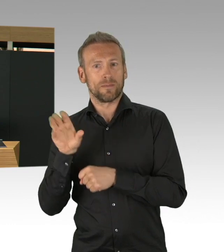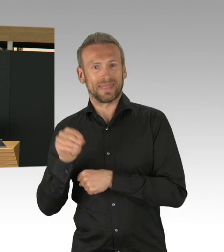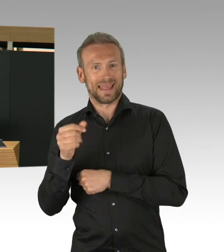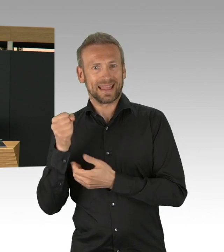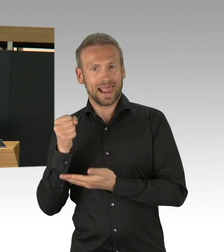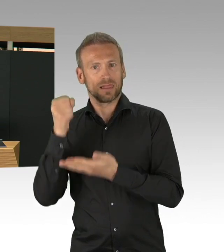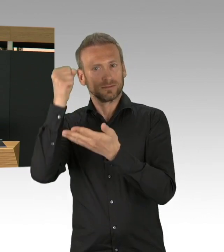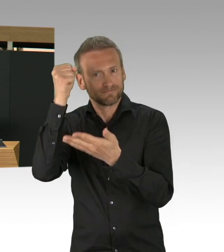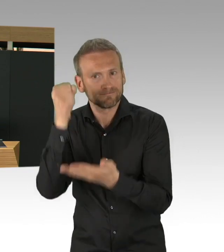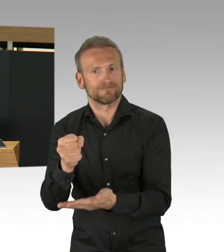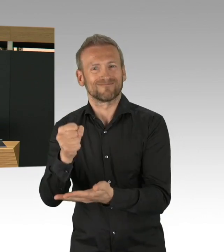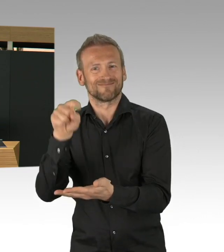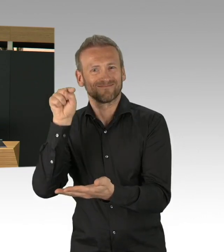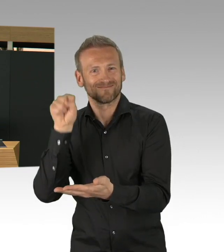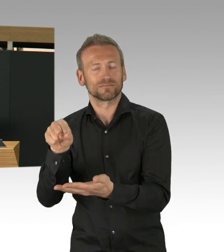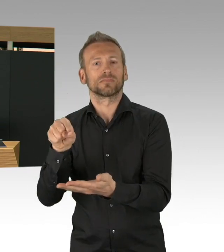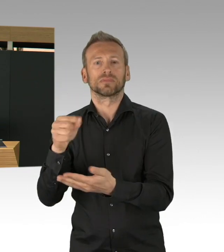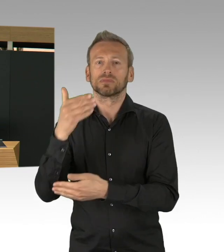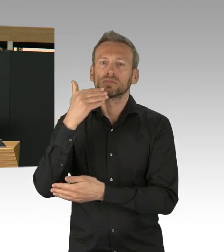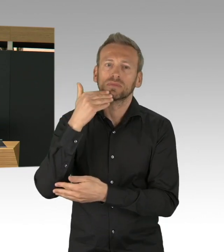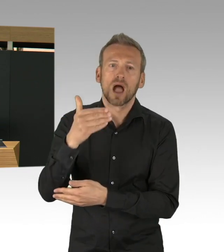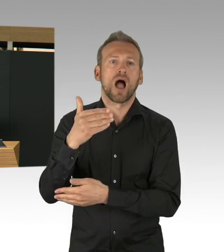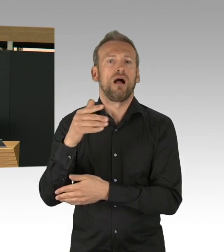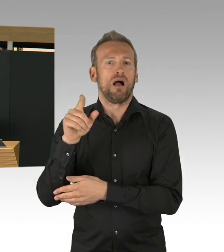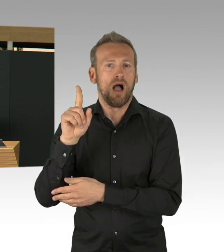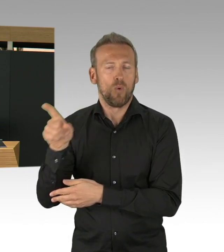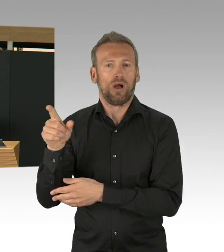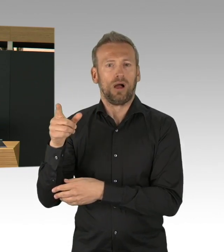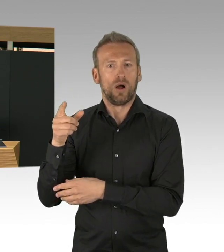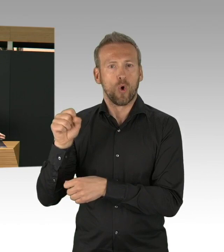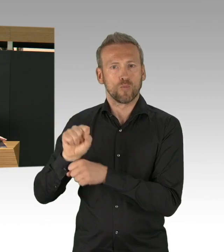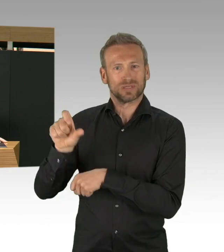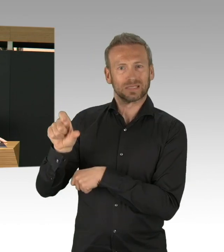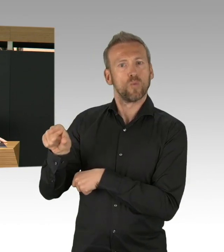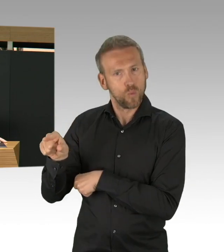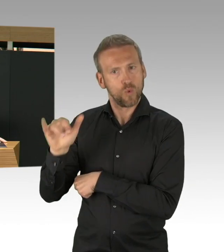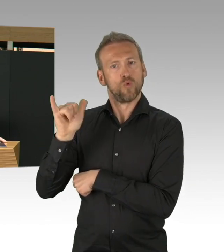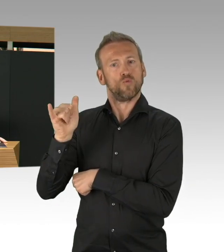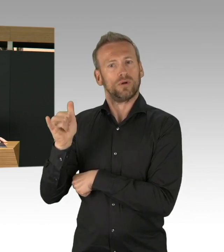wenn man schnell kurze Wege finden kann. Meine Damen und Herren, der Senat hat nun auch Lockerungen beschlossen